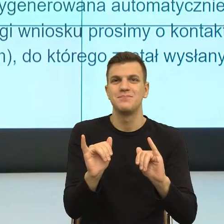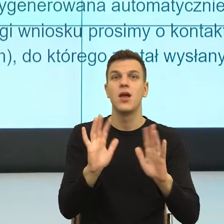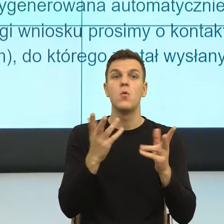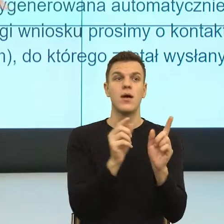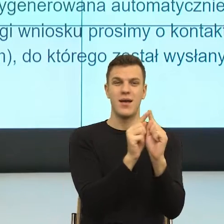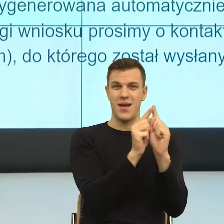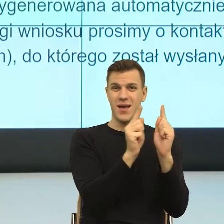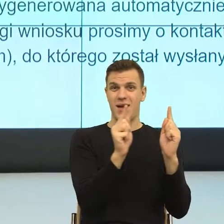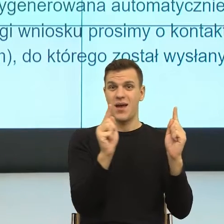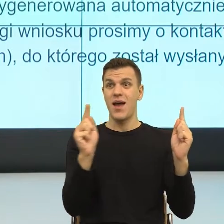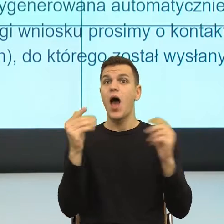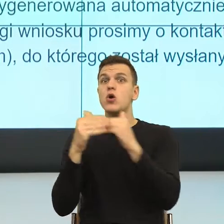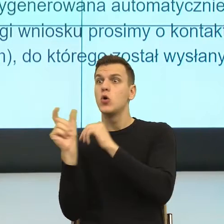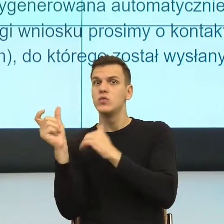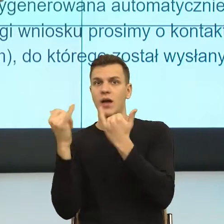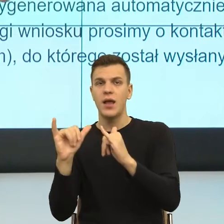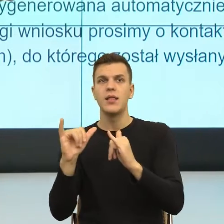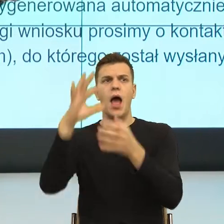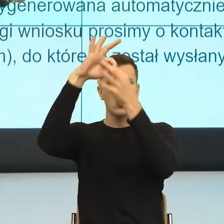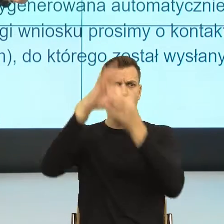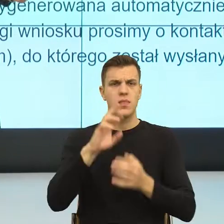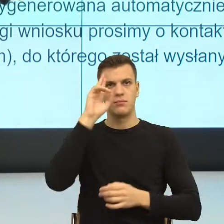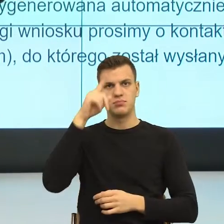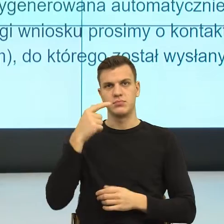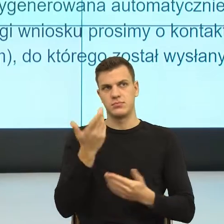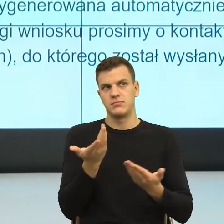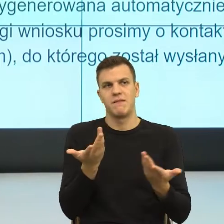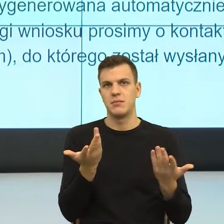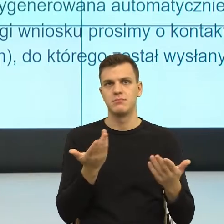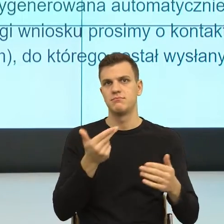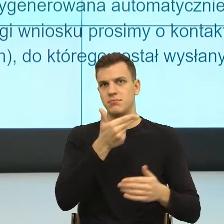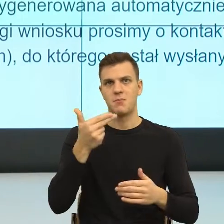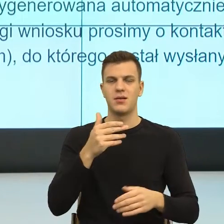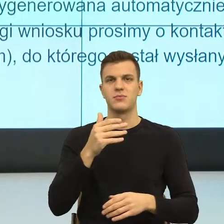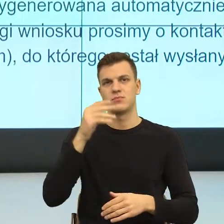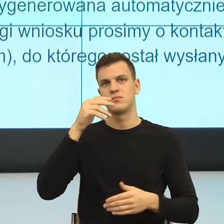Nie wiem, jak pani ja od razu widzę jakiś program kryminalny. Natomiast rzeczywiście ta konstrukcja przez